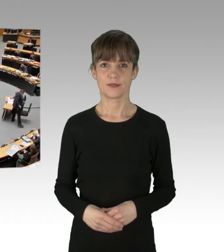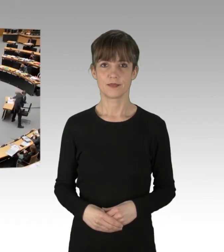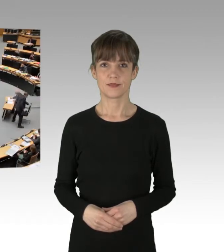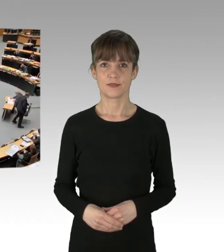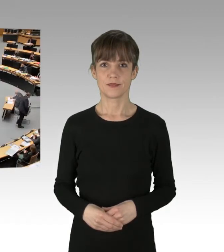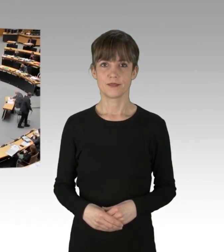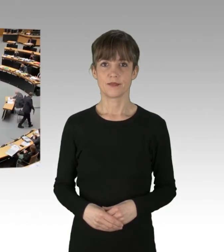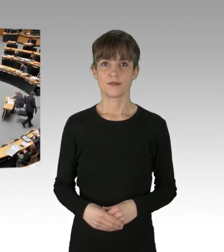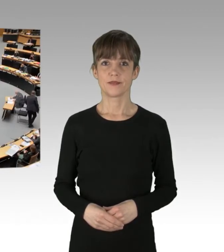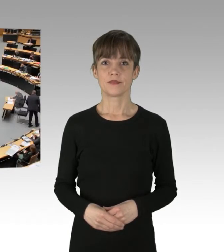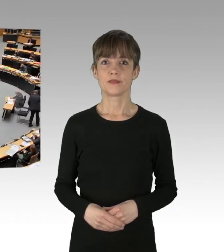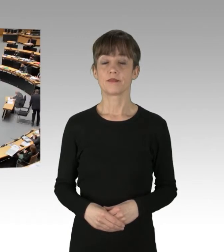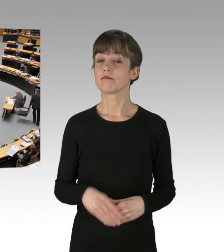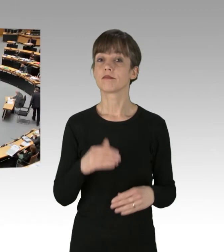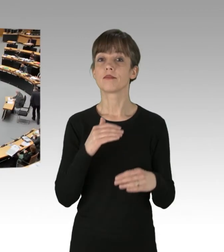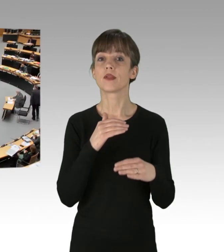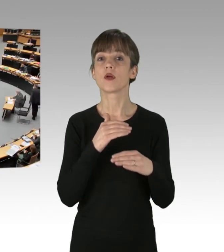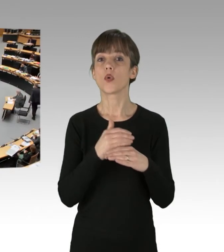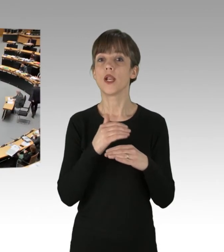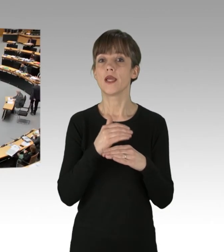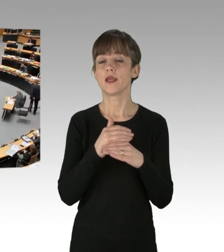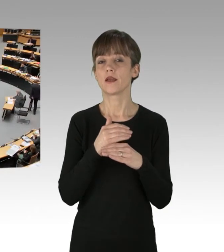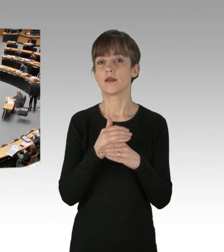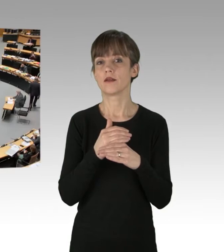Und der Kollege verzichtet auf Zwischenfragen, fürs Protokoll.